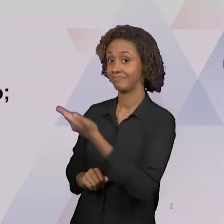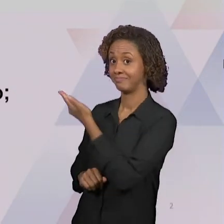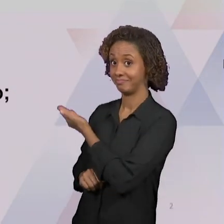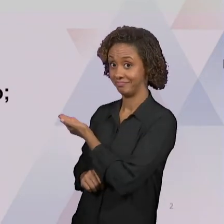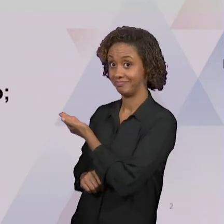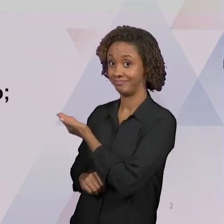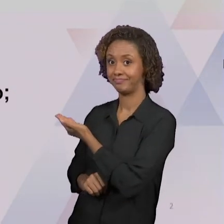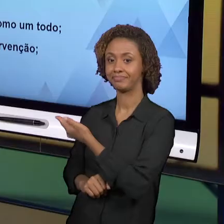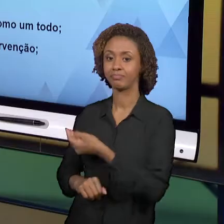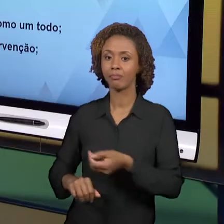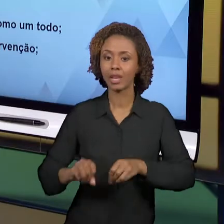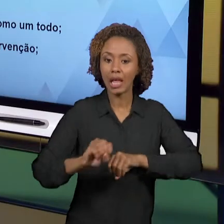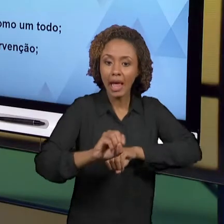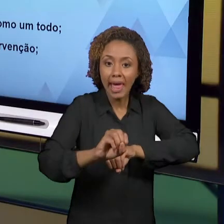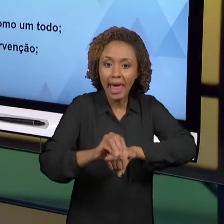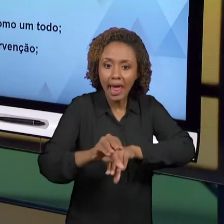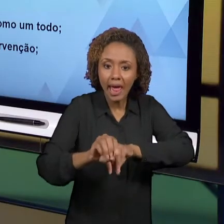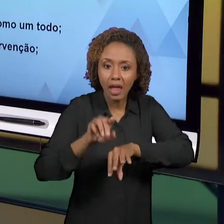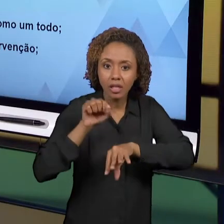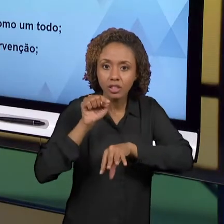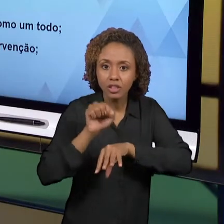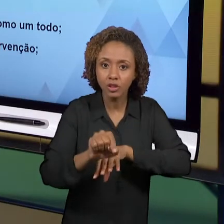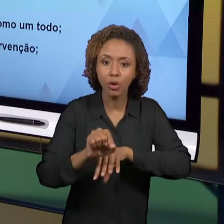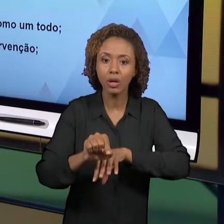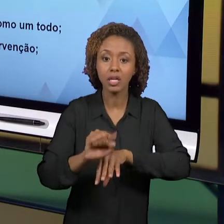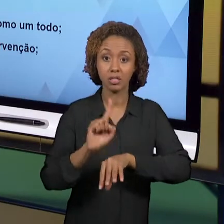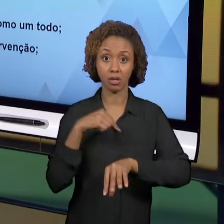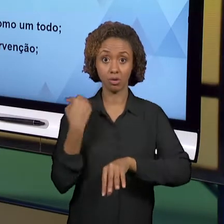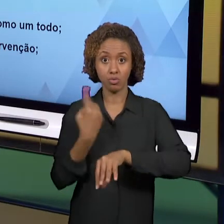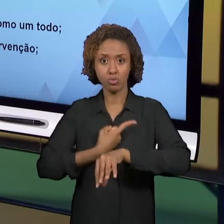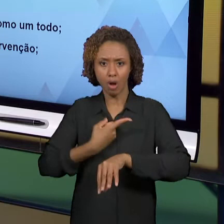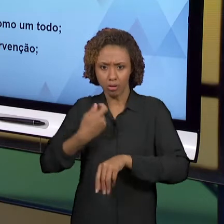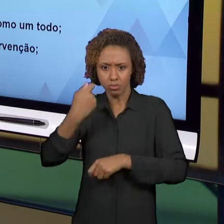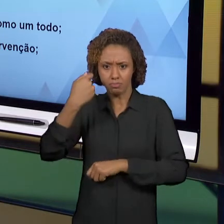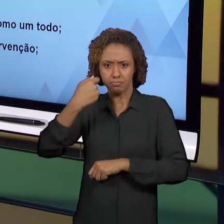PROFESSORES, NÃO APENAS POR UM ÂNGULO, NÃO APENAS